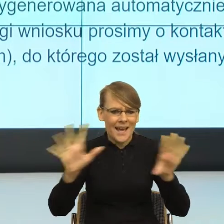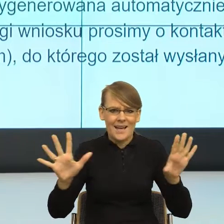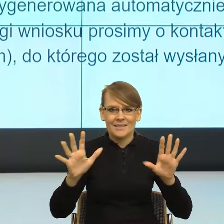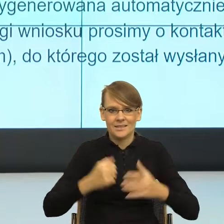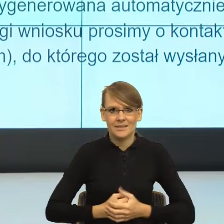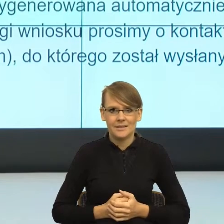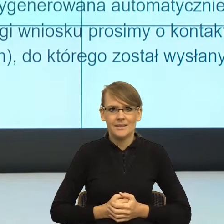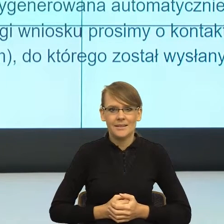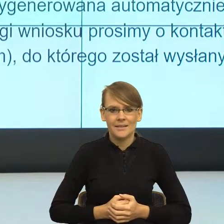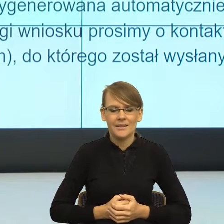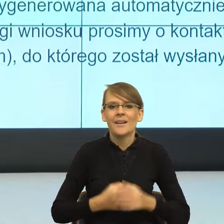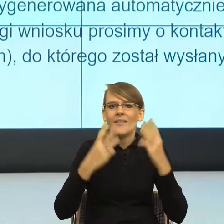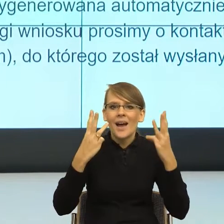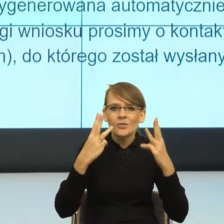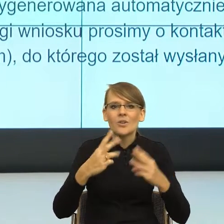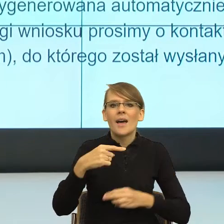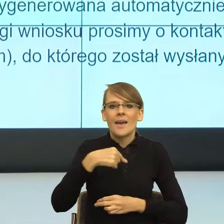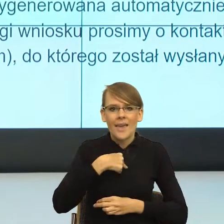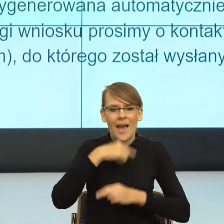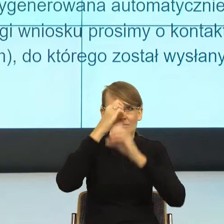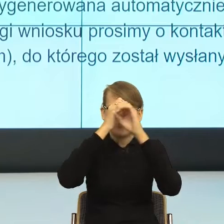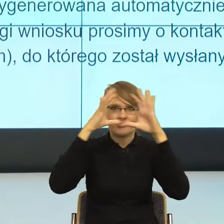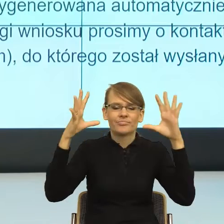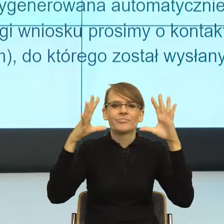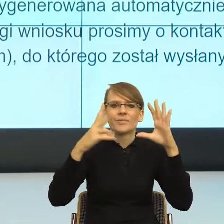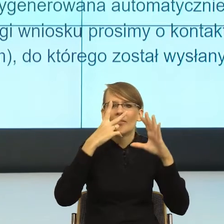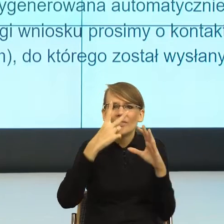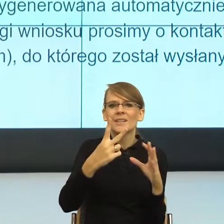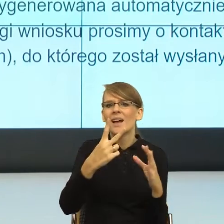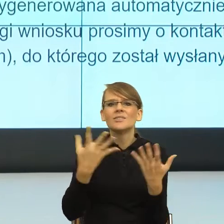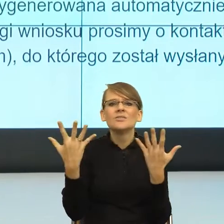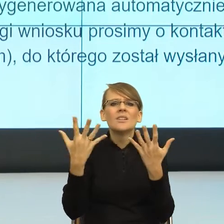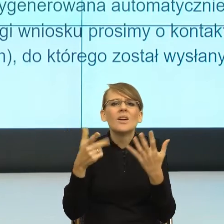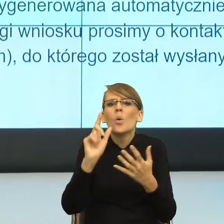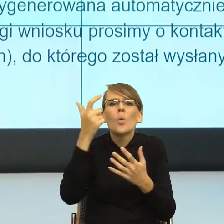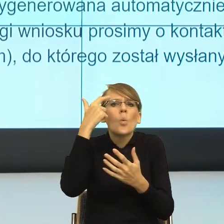żebym ja widziała, gdzie reflektor uwagi podświetla mi ważną informację